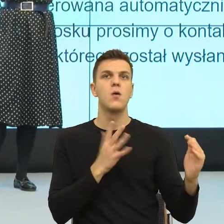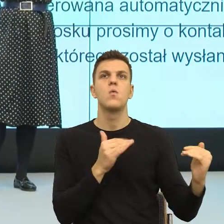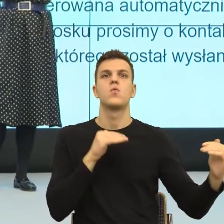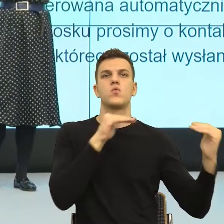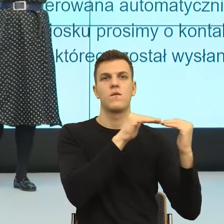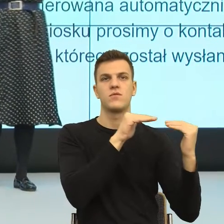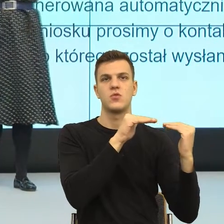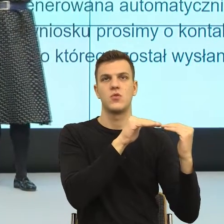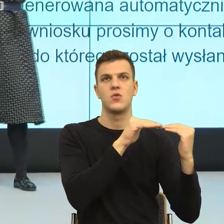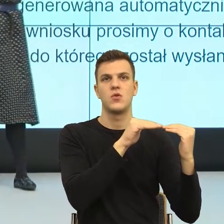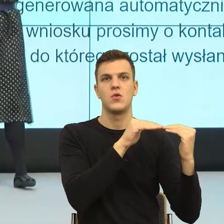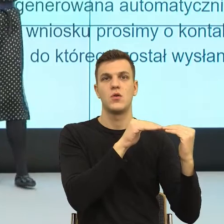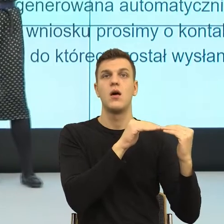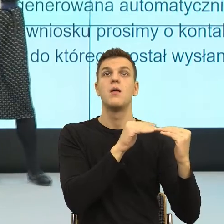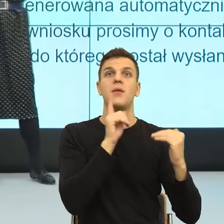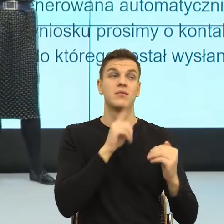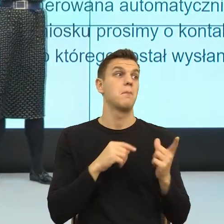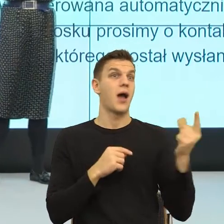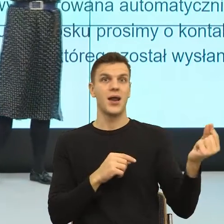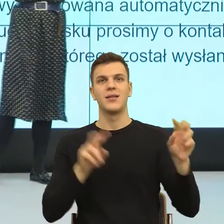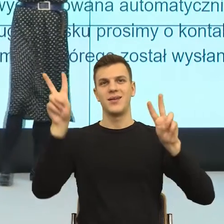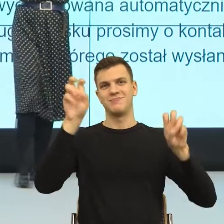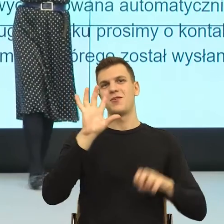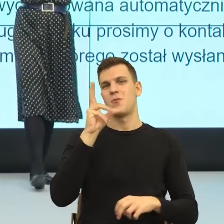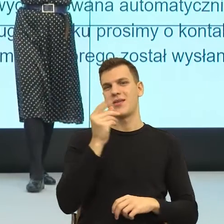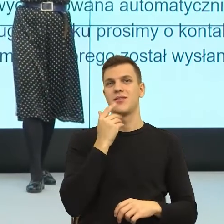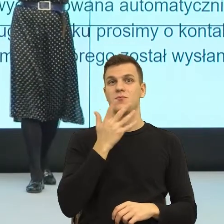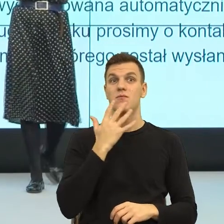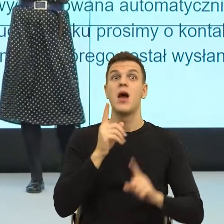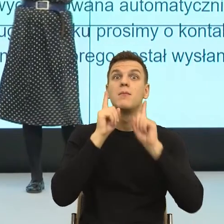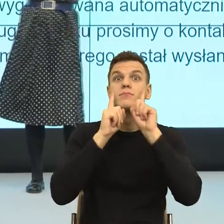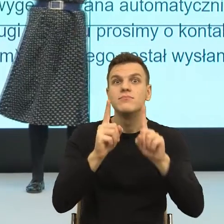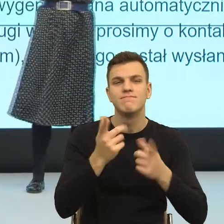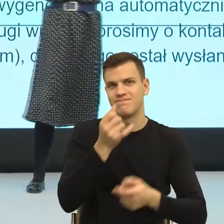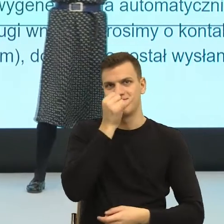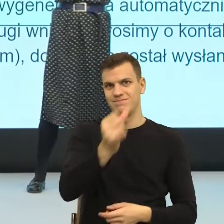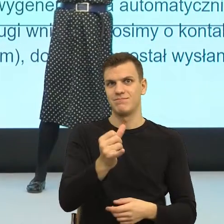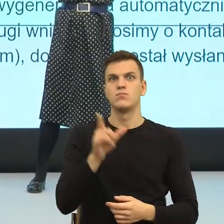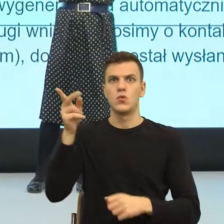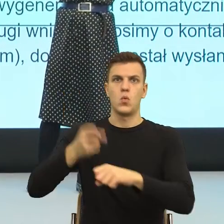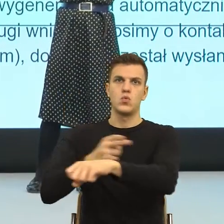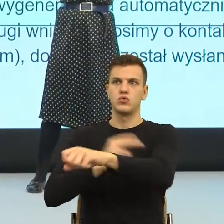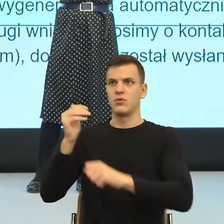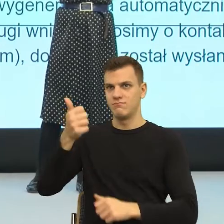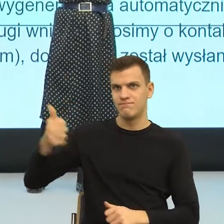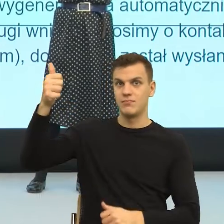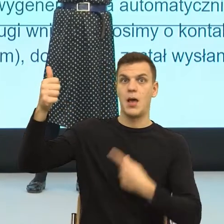Postulatywnie pięknie, ale nieprawdziwie, bo w urzędzie to urząd podejmuje decyzje. Czyli jest asymetria, a nie symetria.